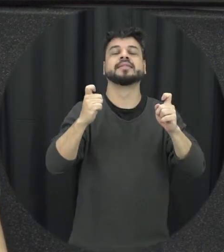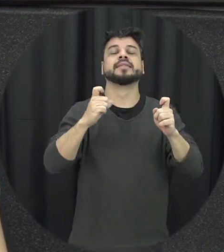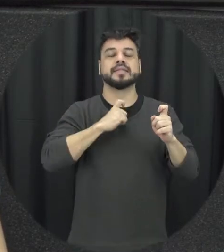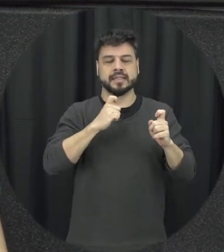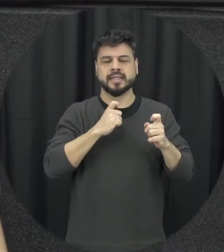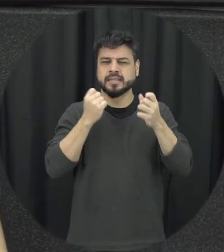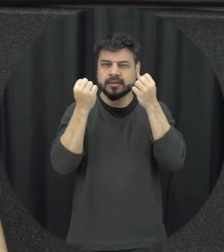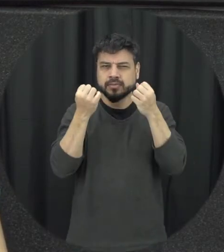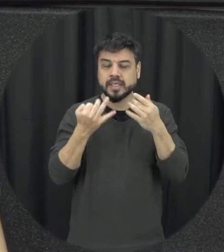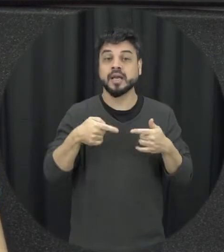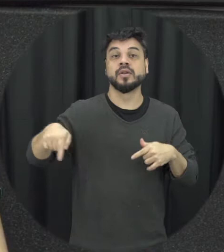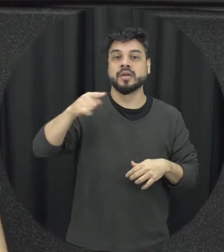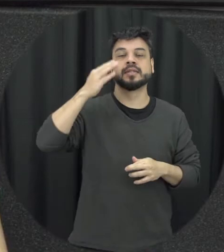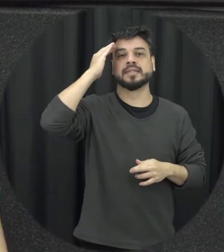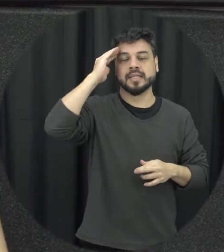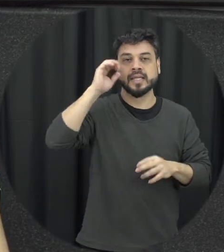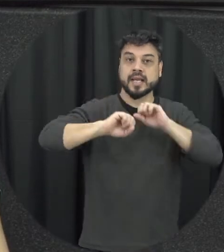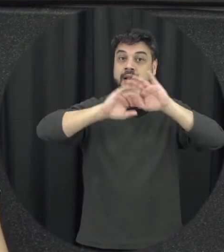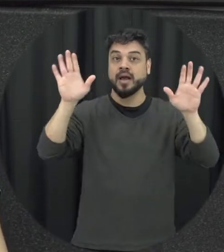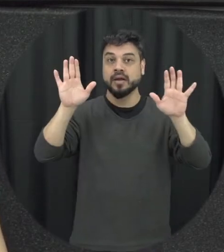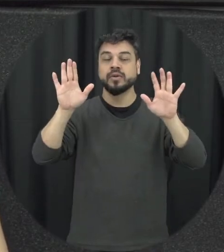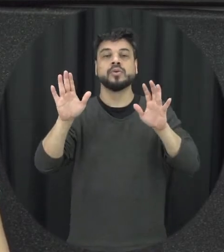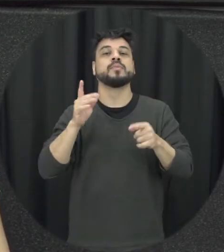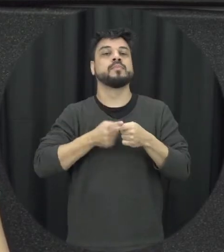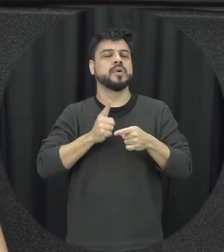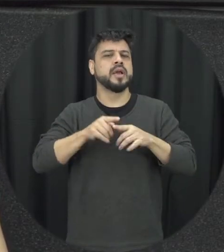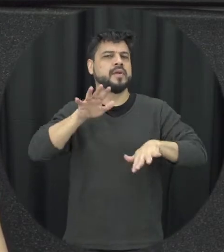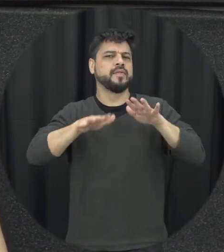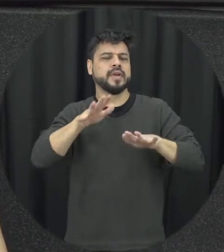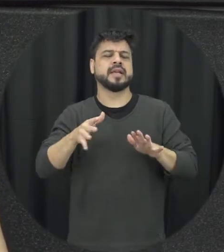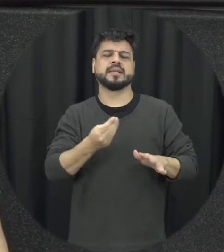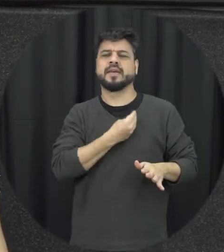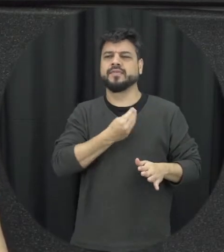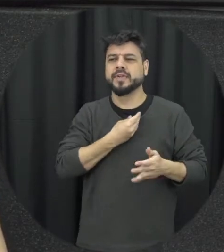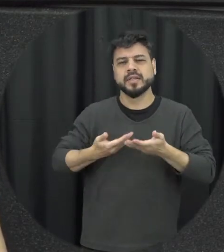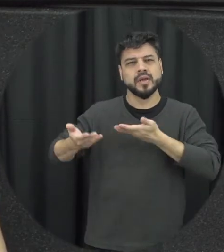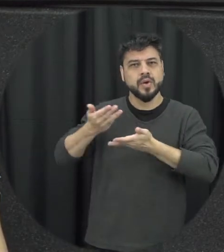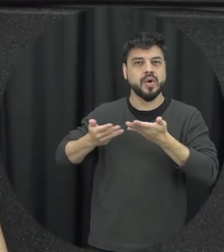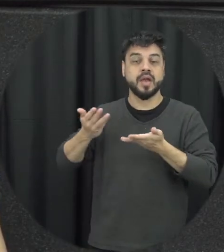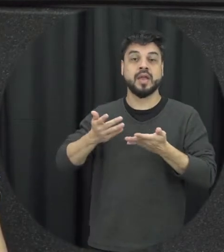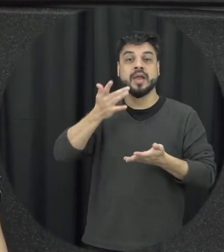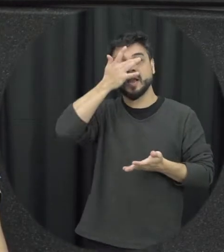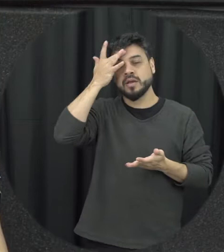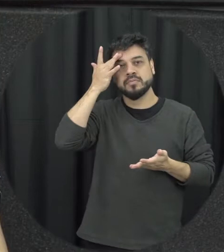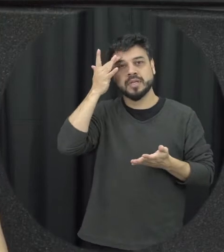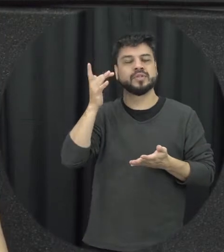atenção que muitas vezes dentro do convívio dentro das relações as pessoas minimizam e